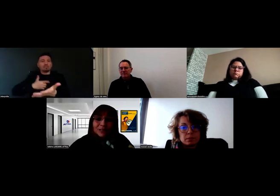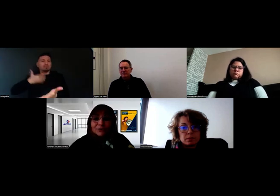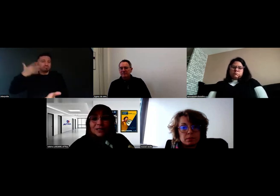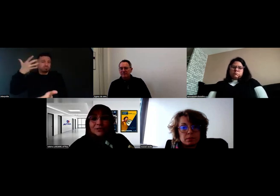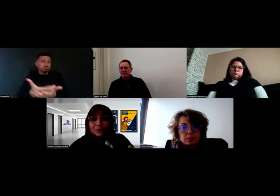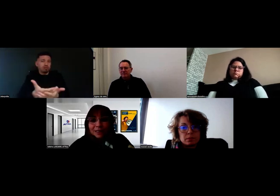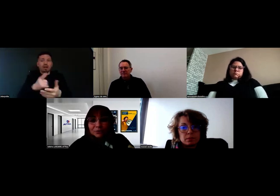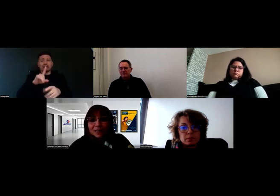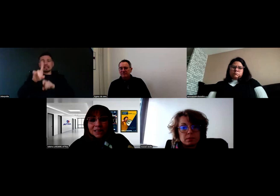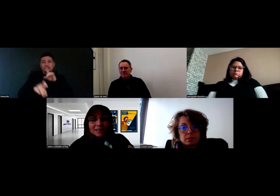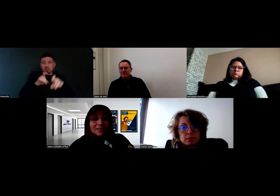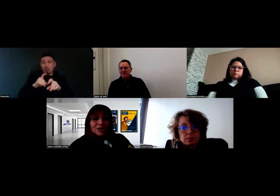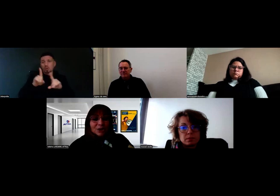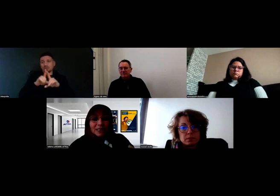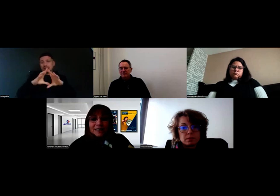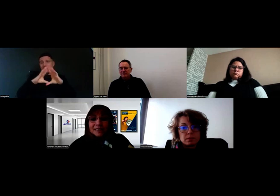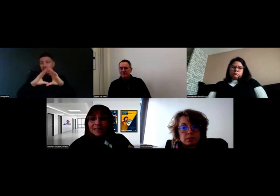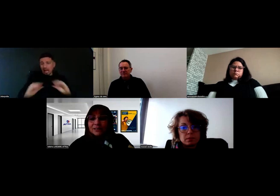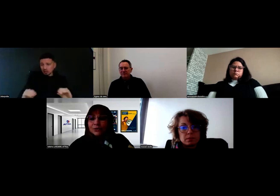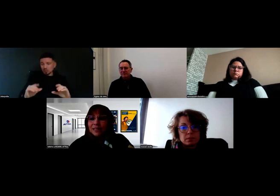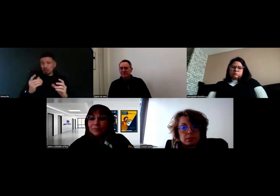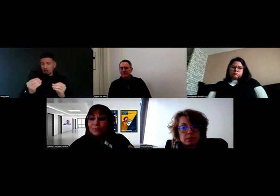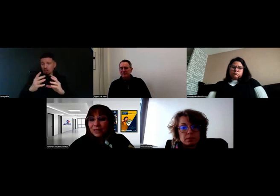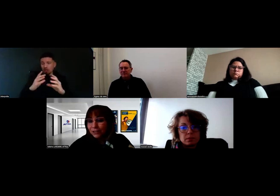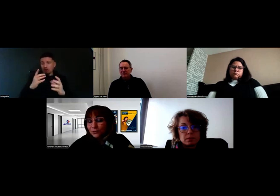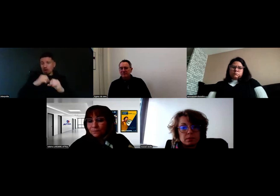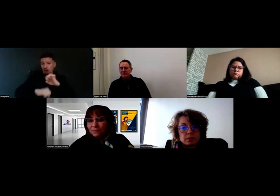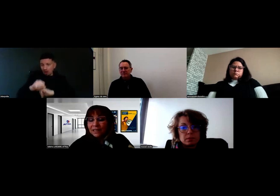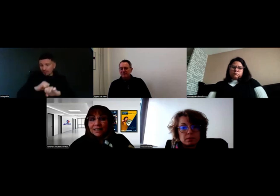être rassuré aussi, s'organiser, se donner un plan d'action.